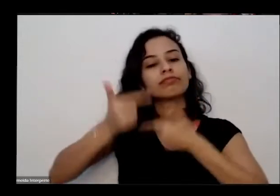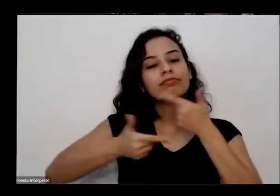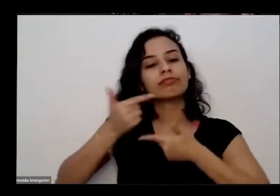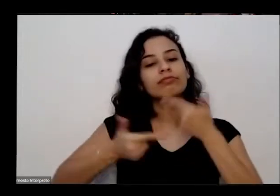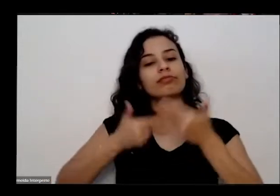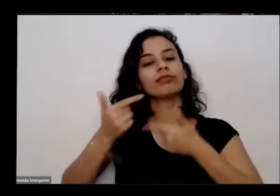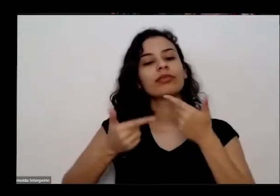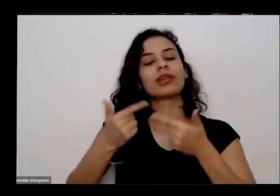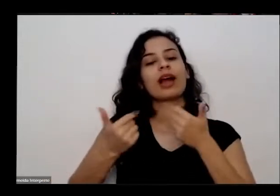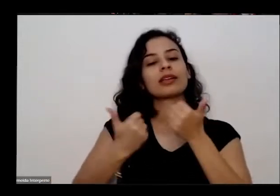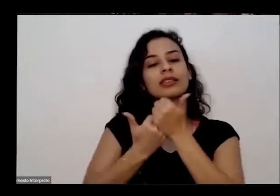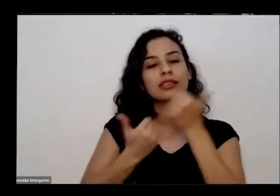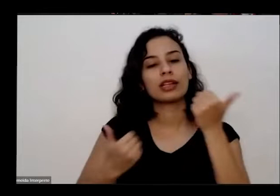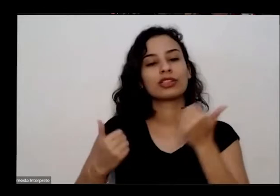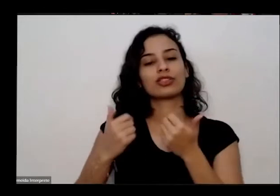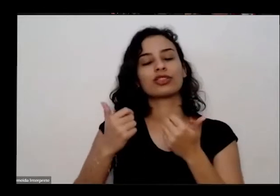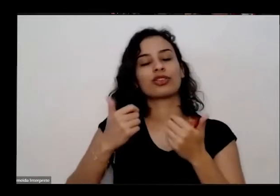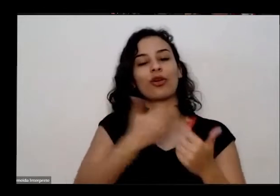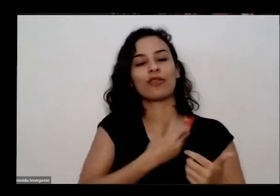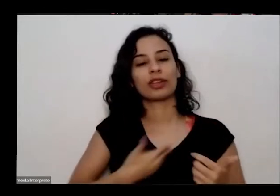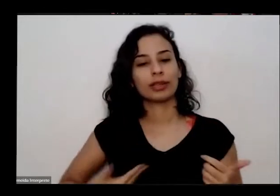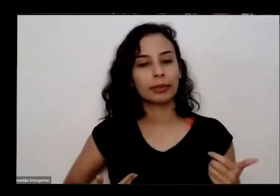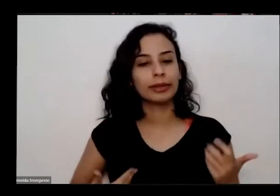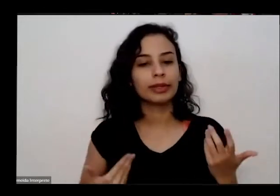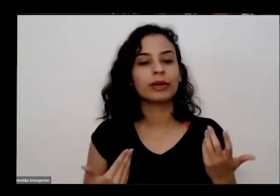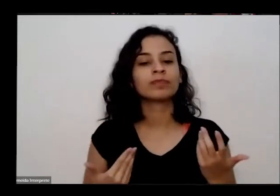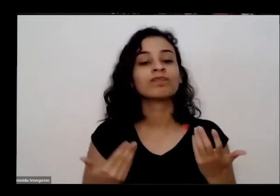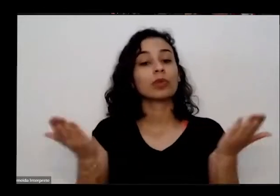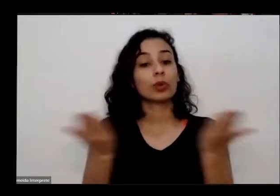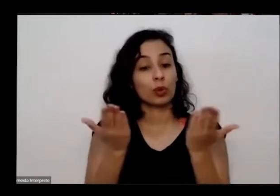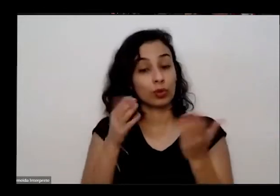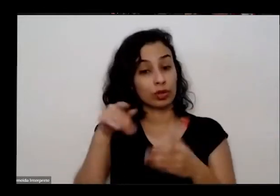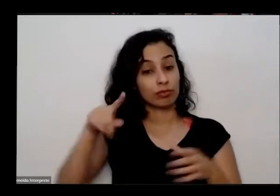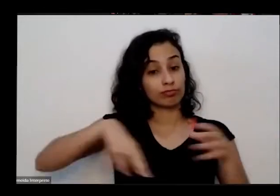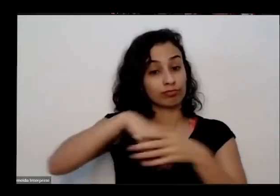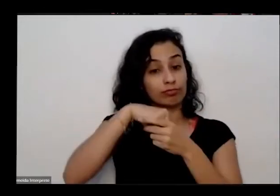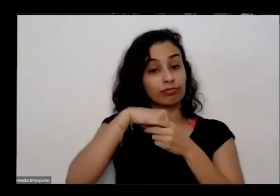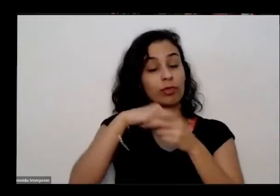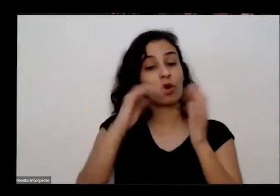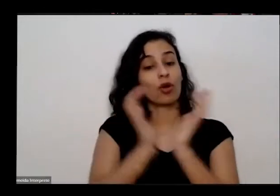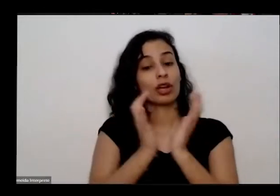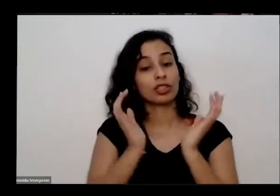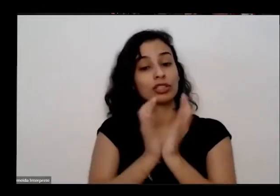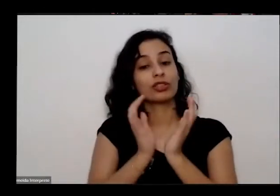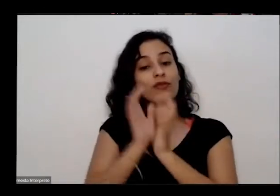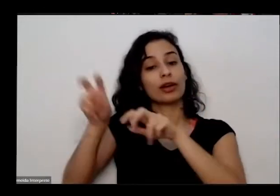e hoje ele é integrante do coletivo Nacional de agricultura Urbana de diversos grupos de